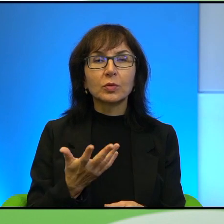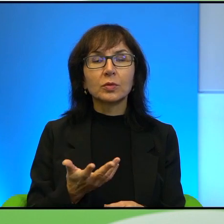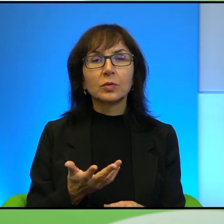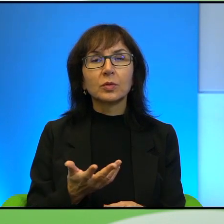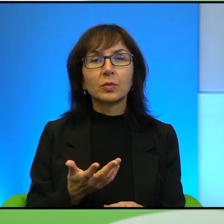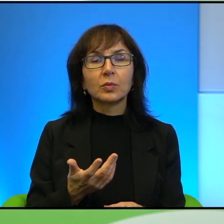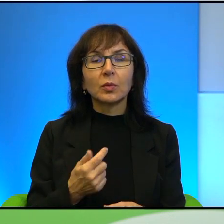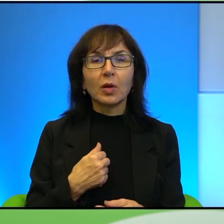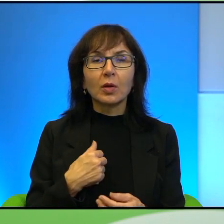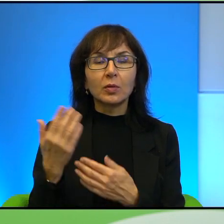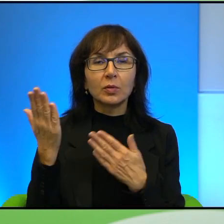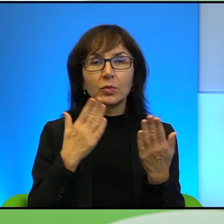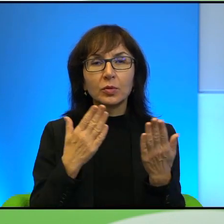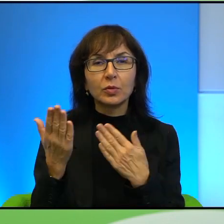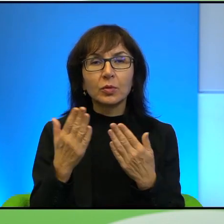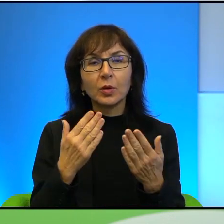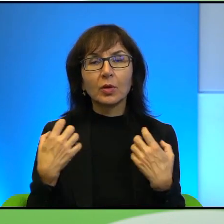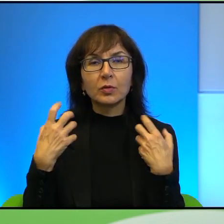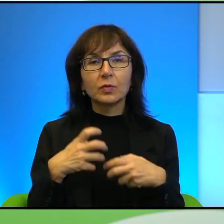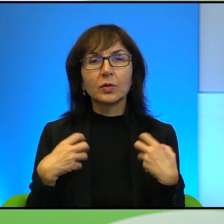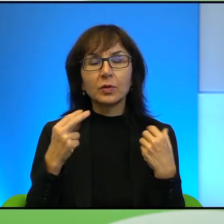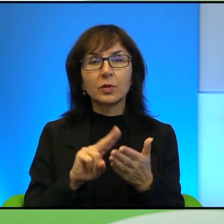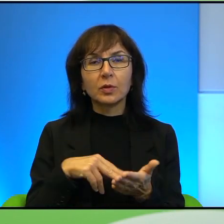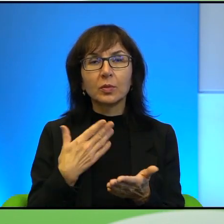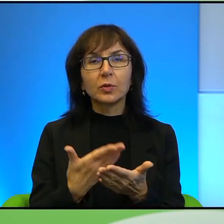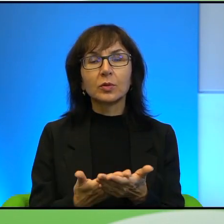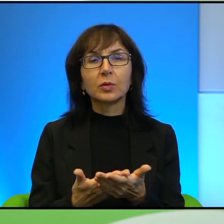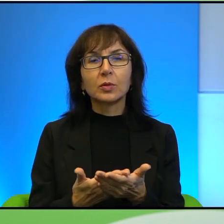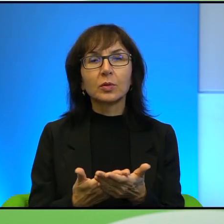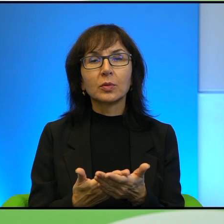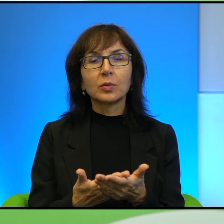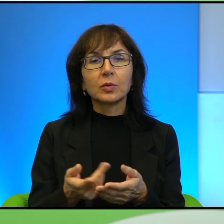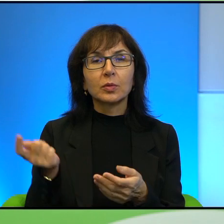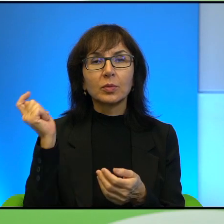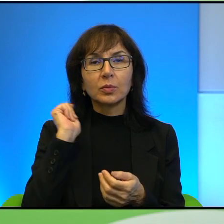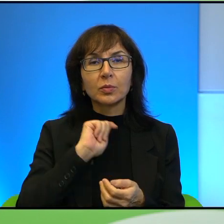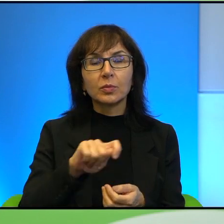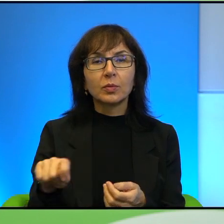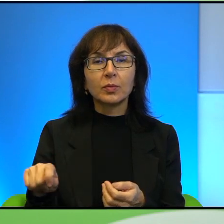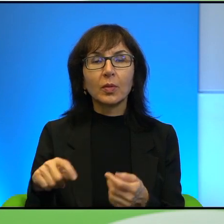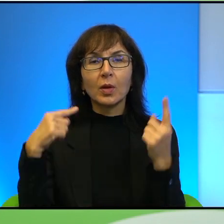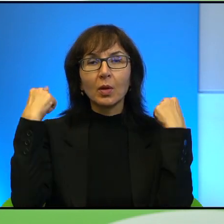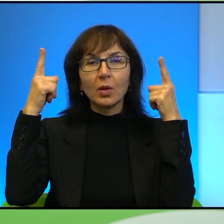odczytuję o zwierzętach, na przykład o egzekucjach na owcach palestyńskich,